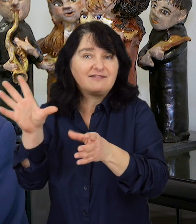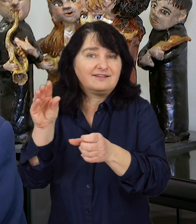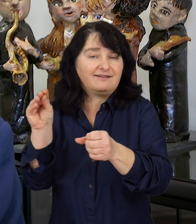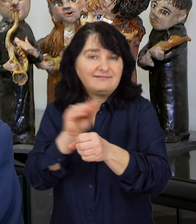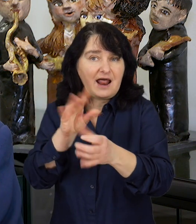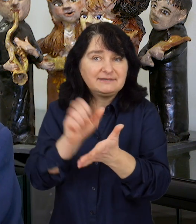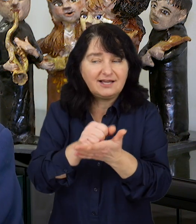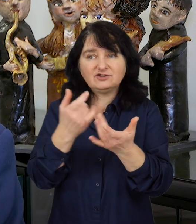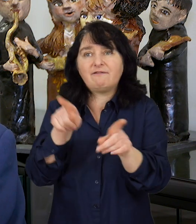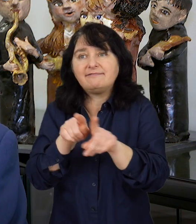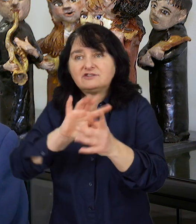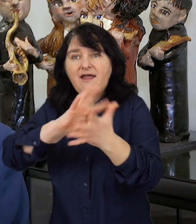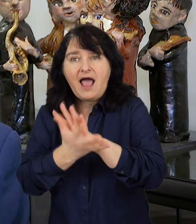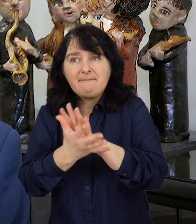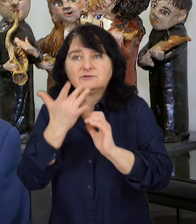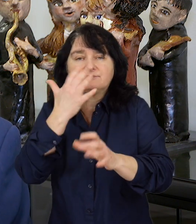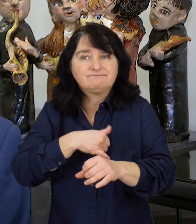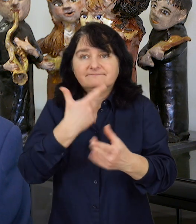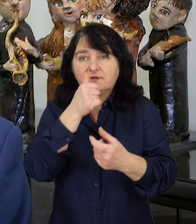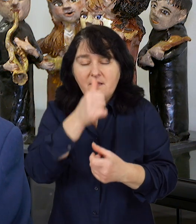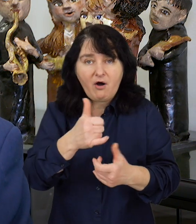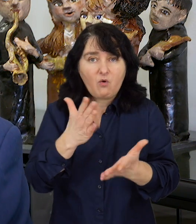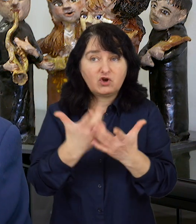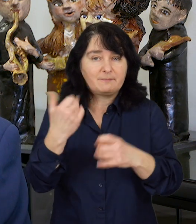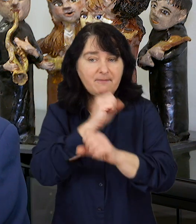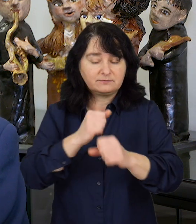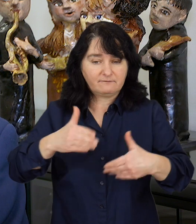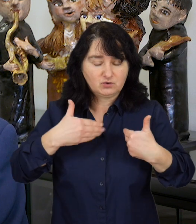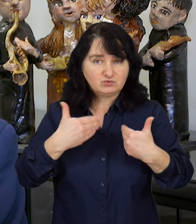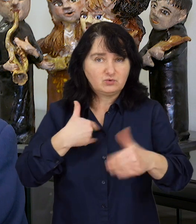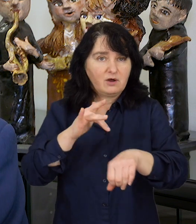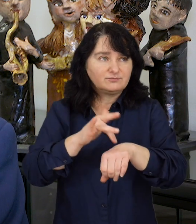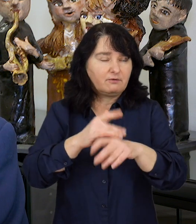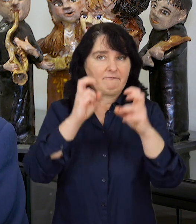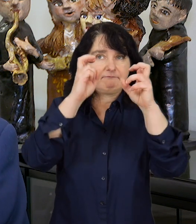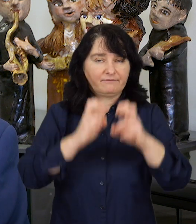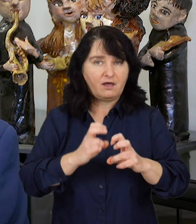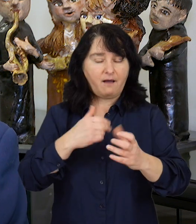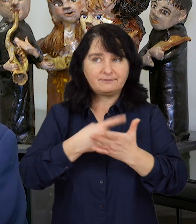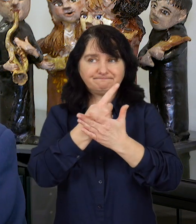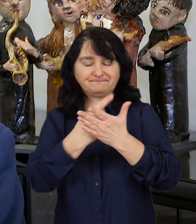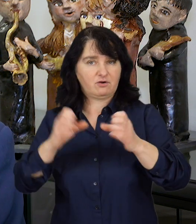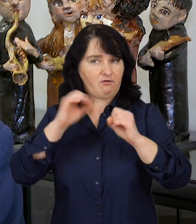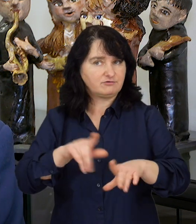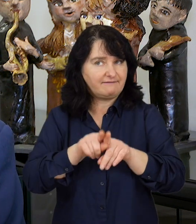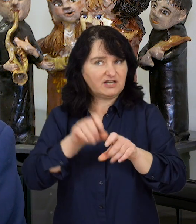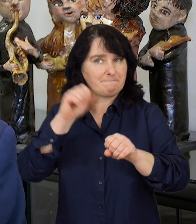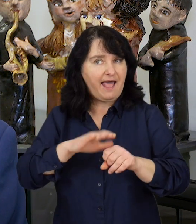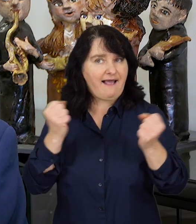czy z innych ośrodków rehabilitacyjnych odczuwają skutki izolacji i braku aktywności.